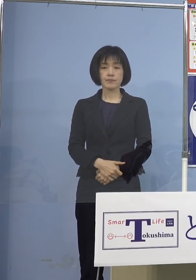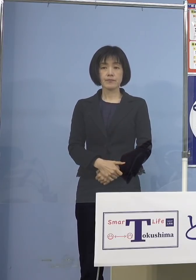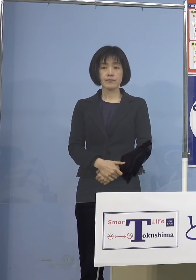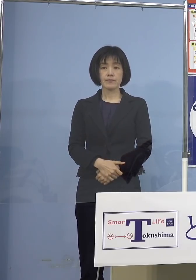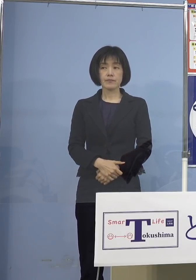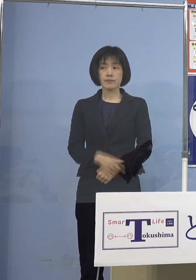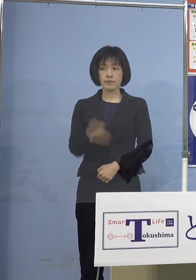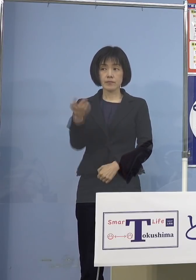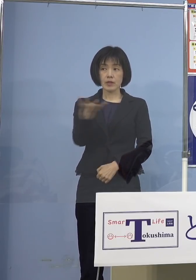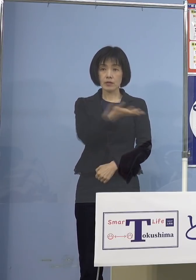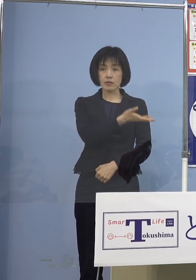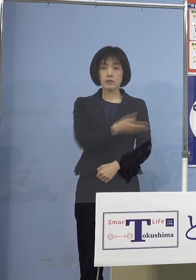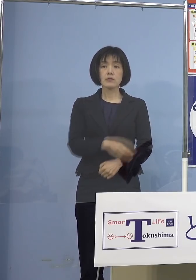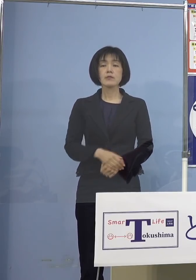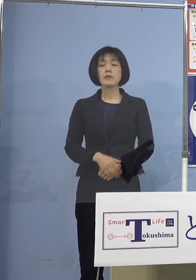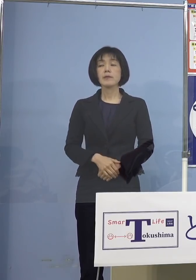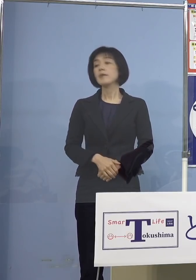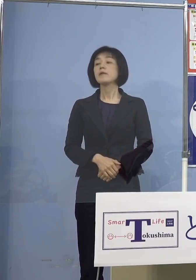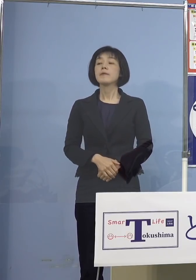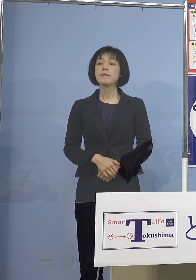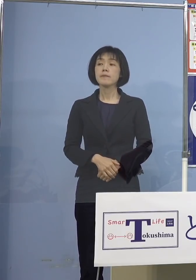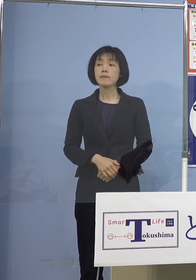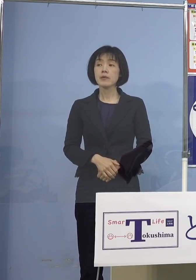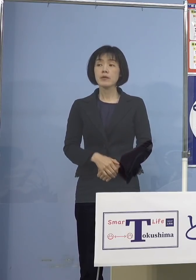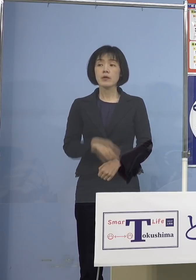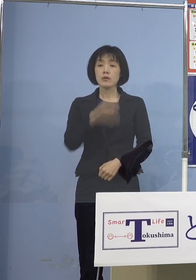（NHK） 5歳から11歳のお子さんへの